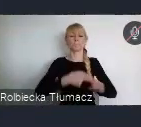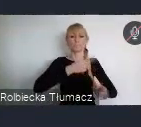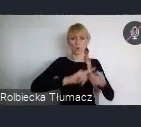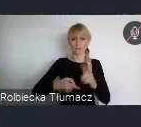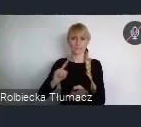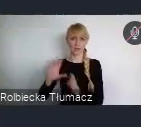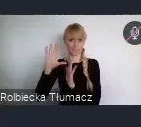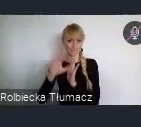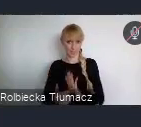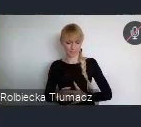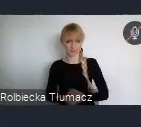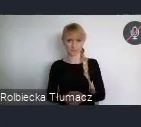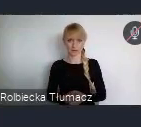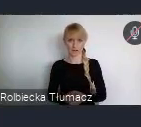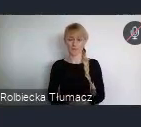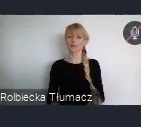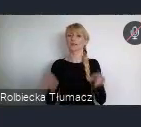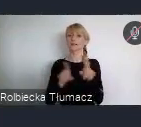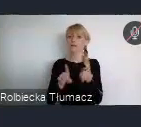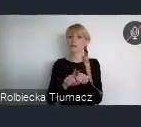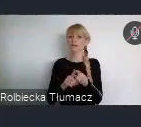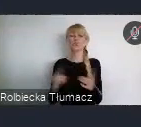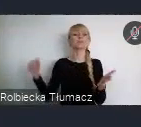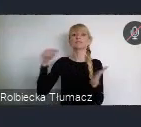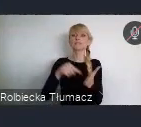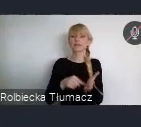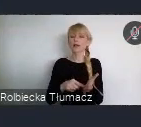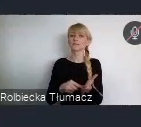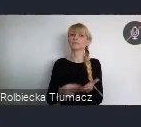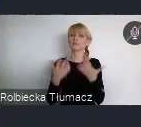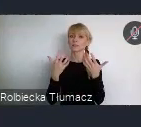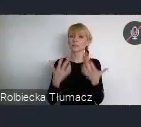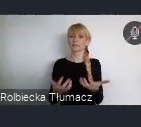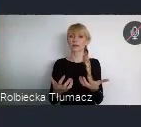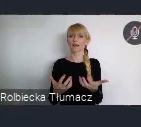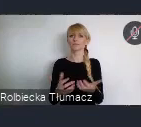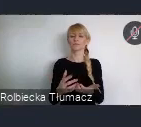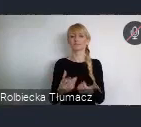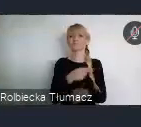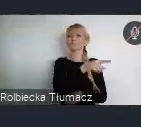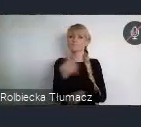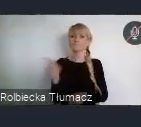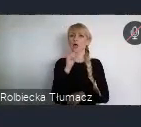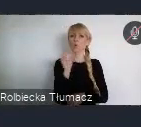Ale również podniesienie zainteresowania WUF 11 w środowisku europejskim.